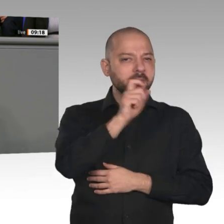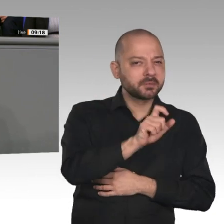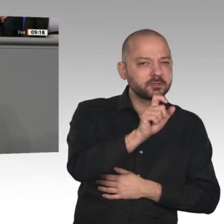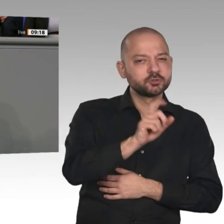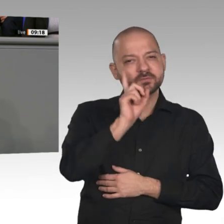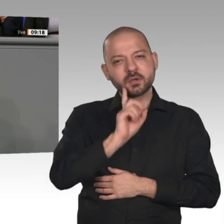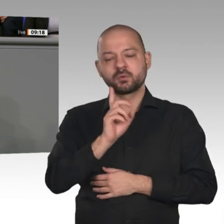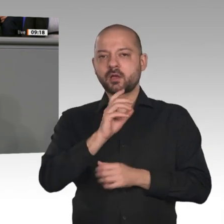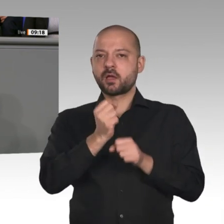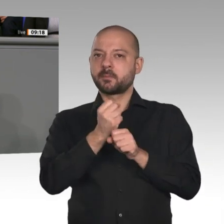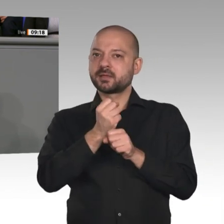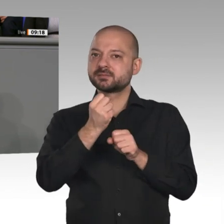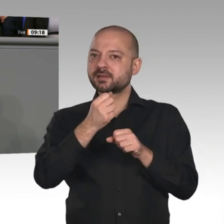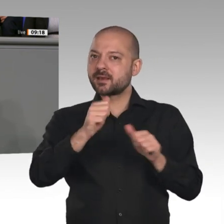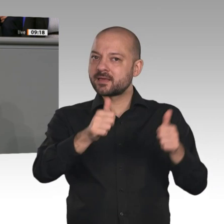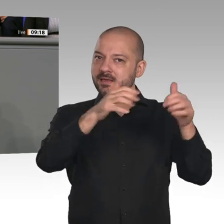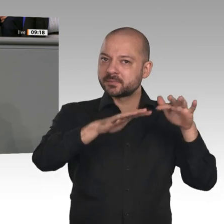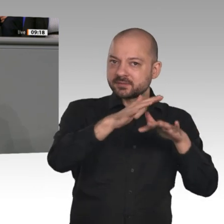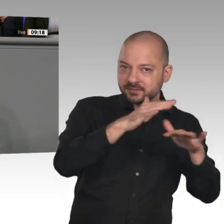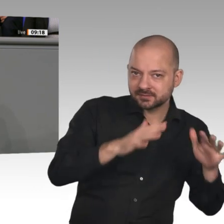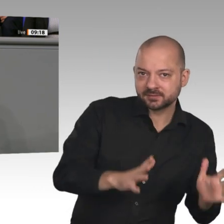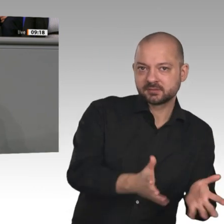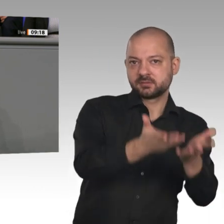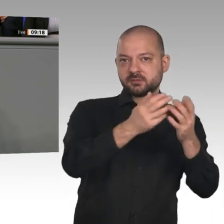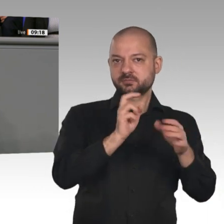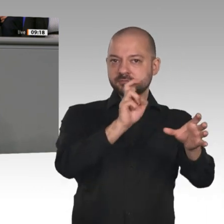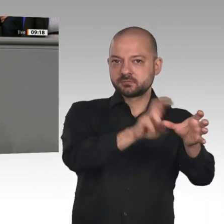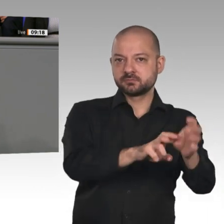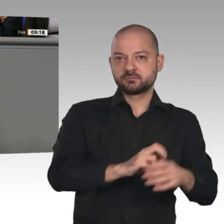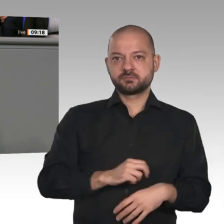mittlerweile tut, und ganz wichtig: alles international koordinieren. Ein grundlegender